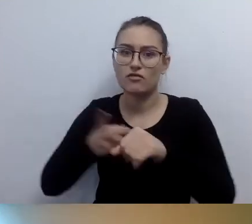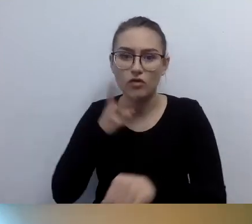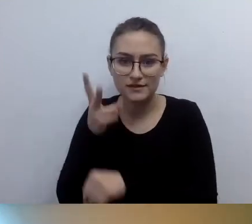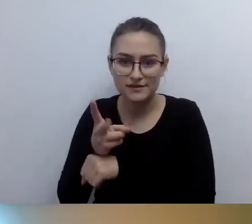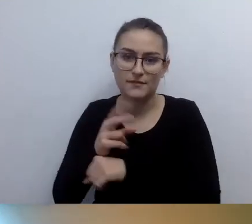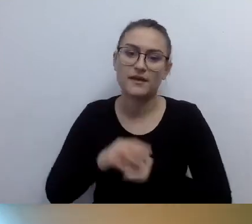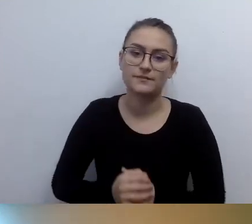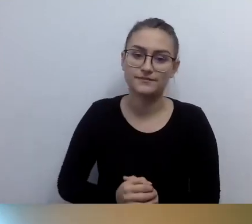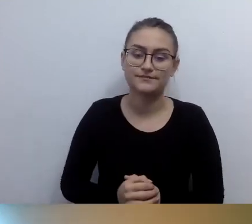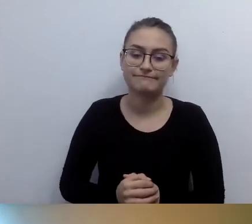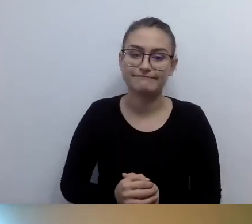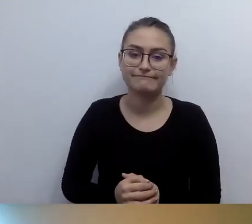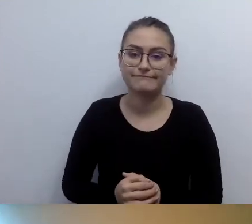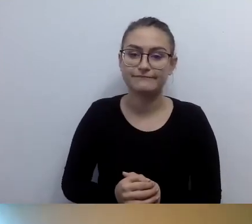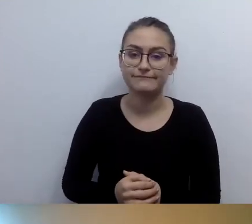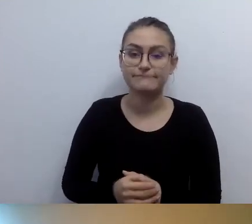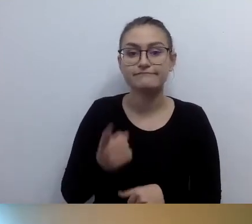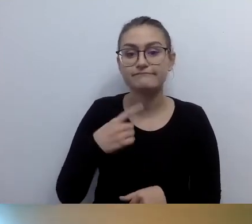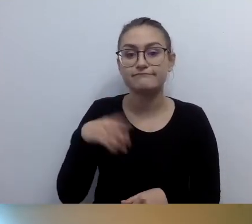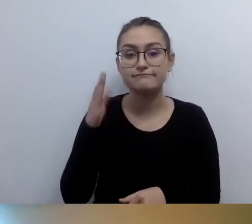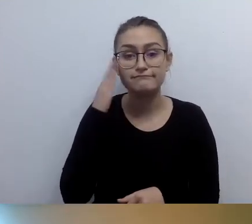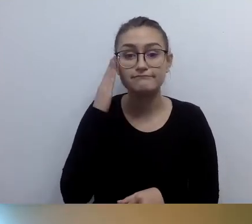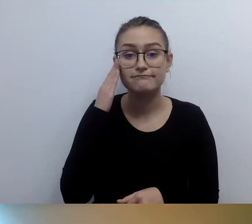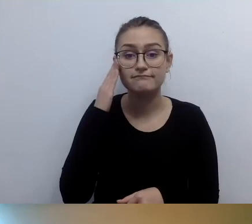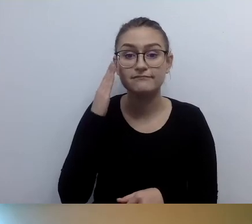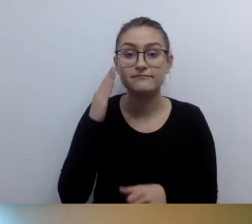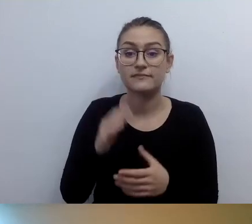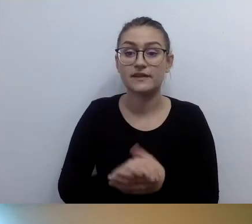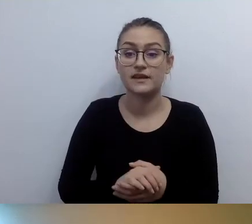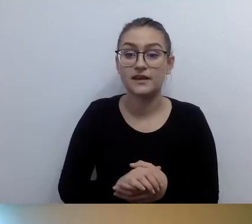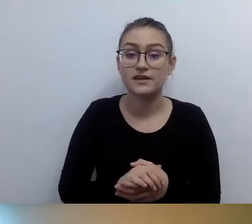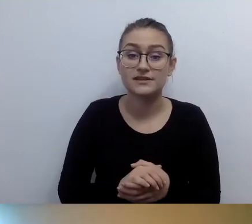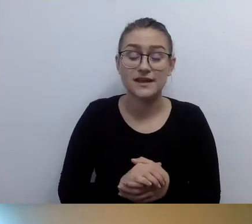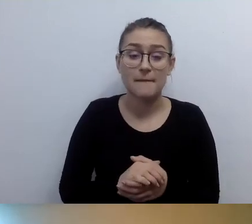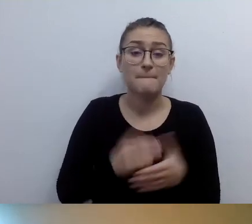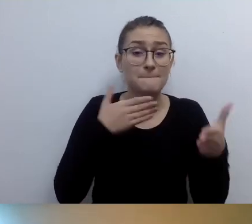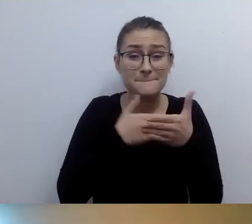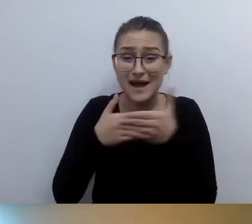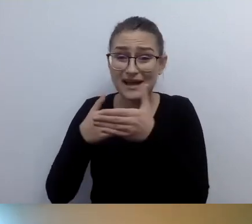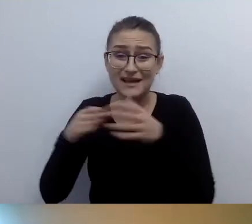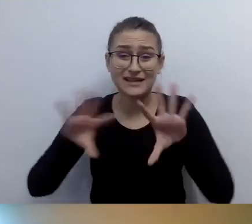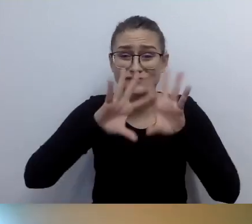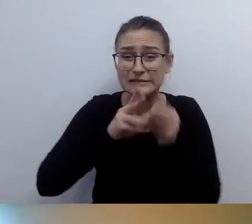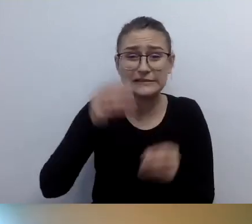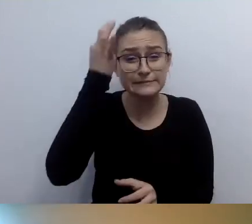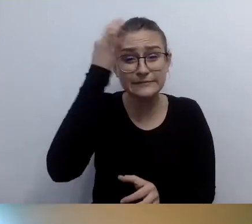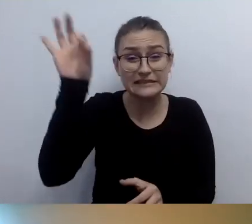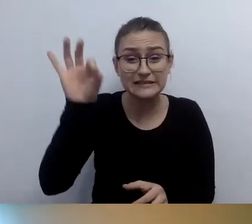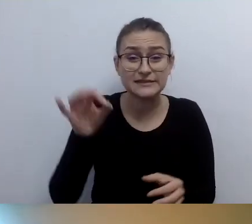Mamy świadomość, że nie wszystkie bariery uda się zlikwidować. Jeszcze trochę przed nami.